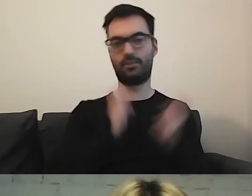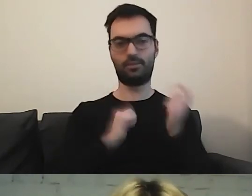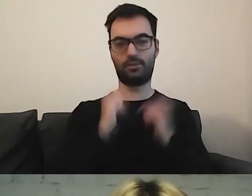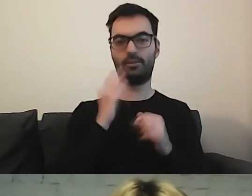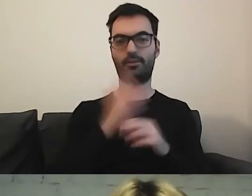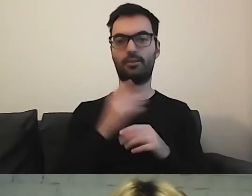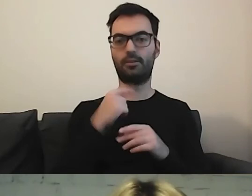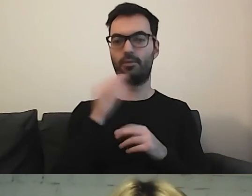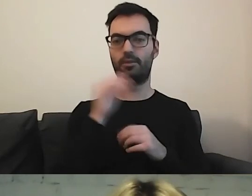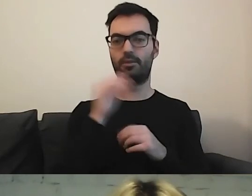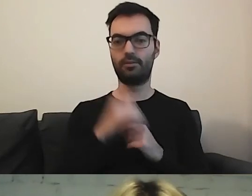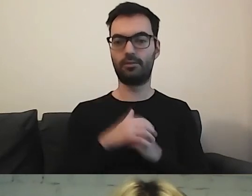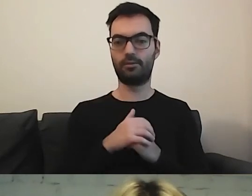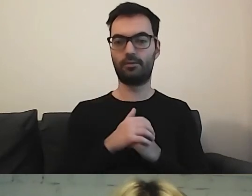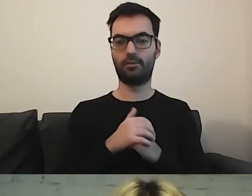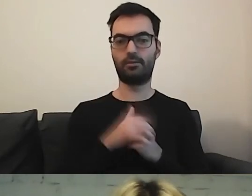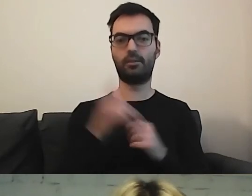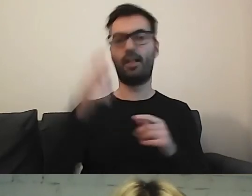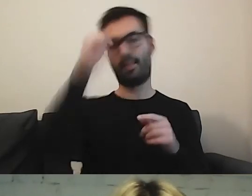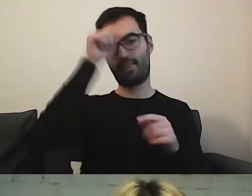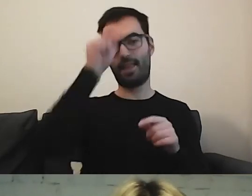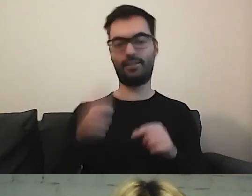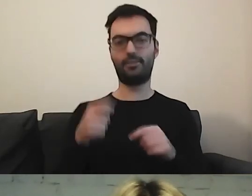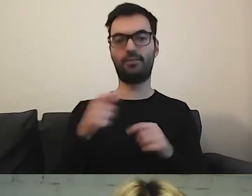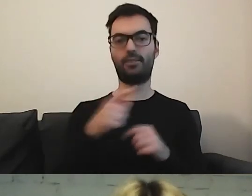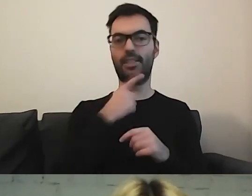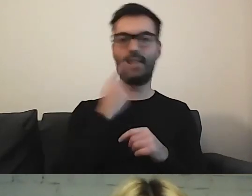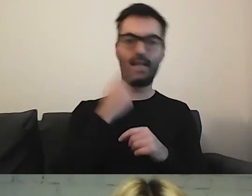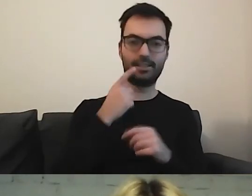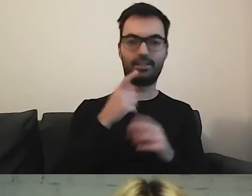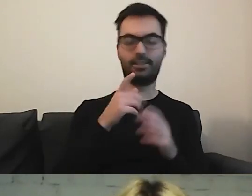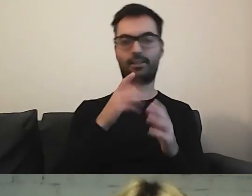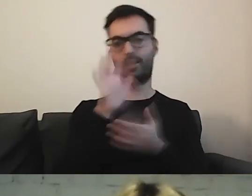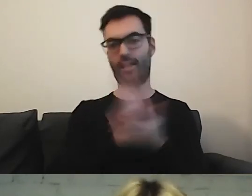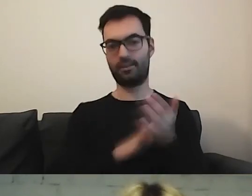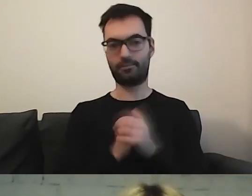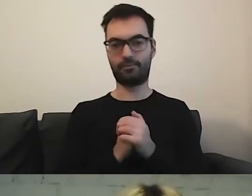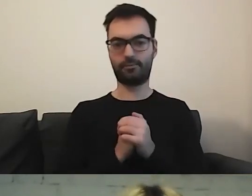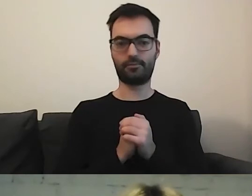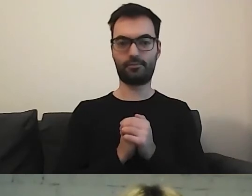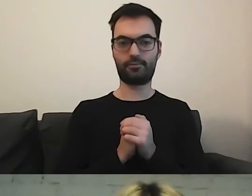Odniosę się do nazewnictwa, jak to tłumaczyć.